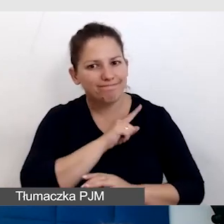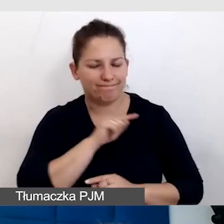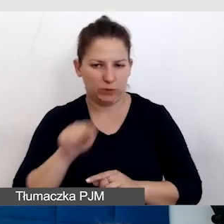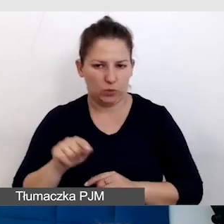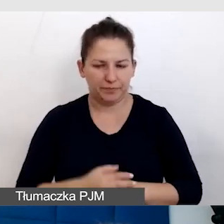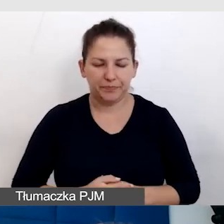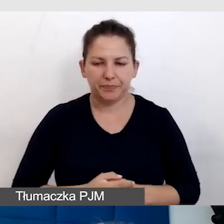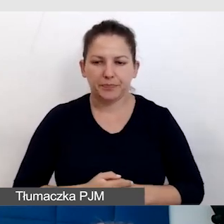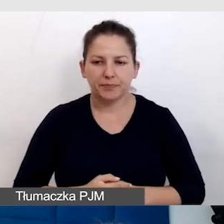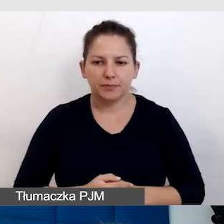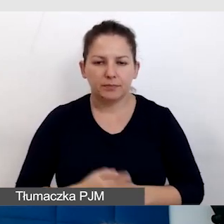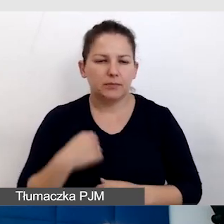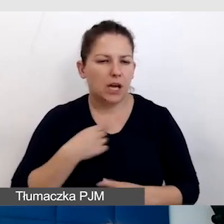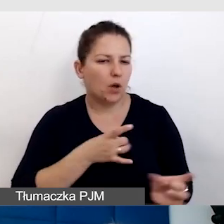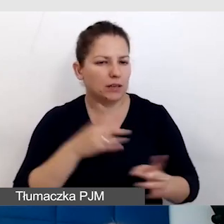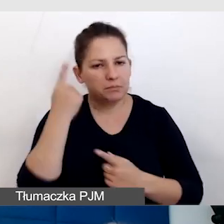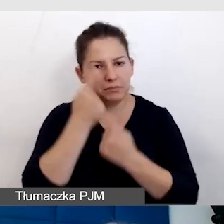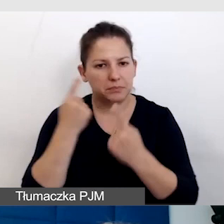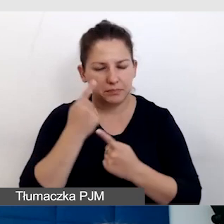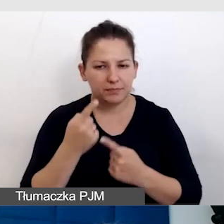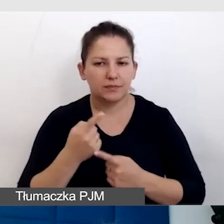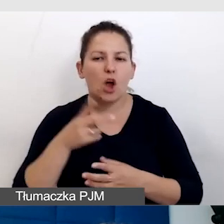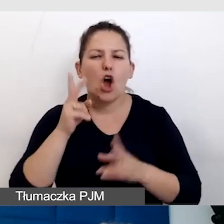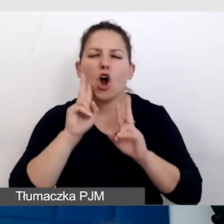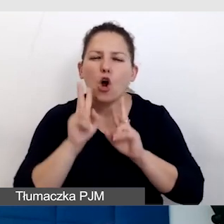Ja od razu pomyślałam, że będę się dzieliła konkretnymi przykładami.